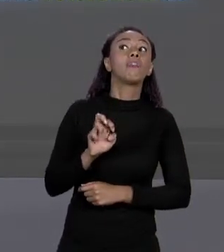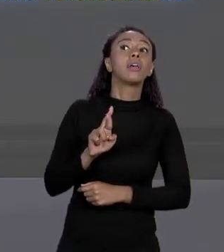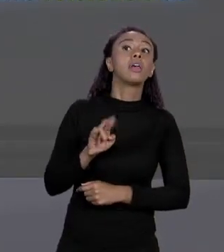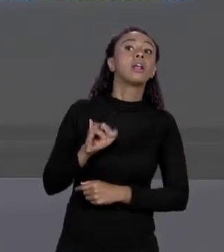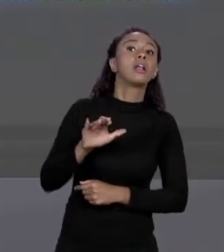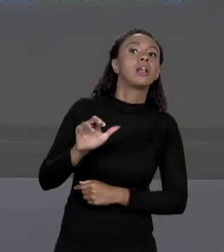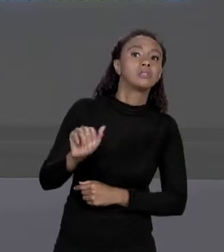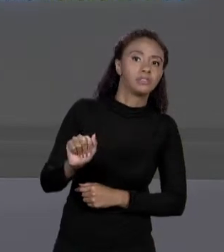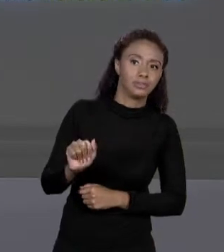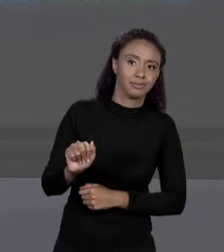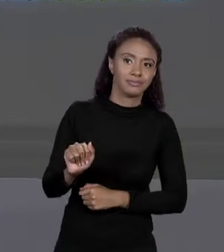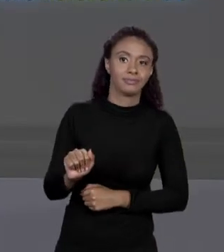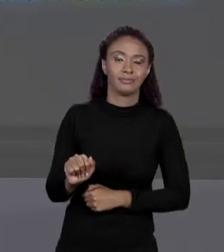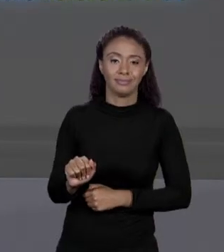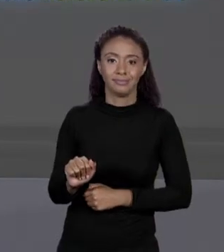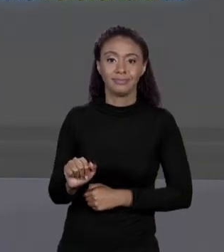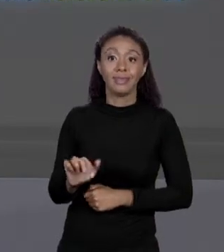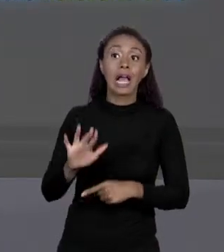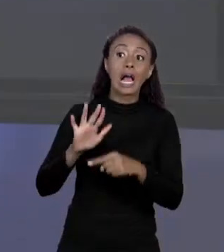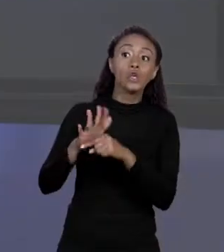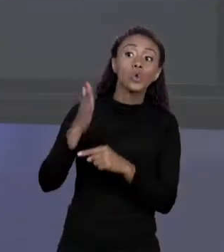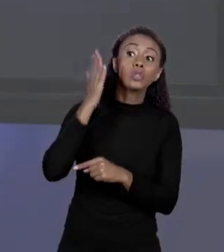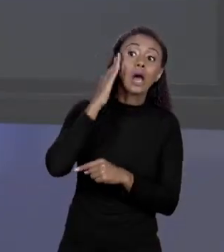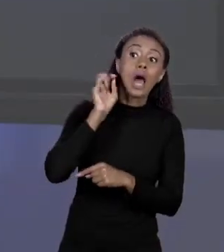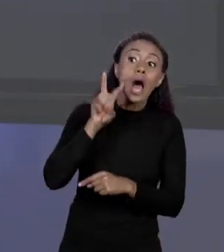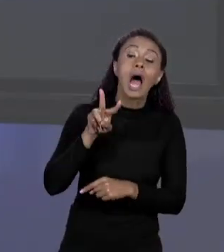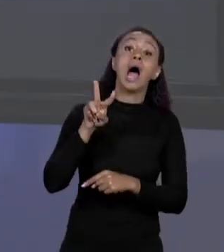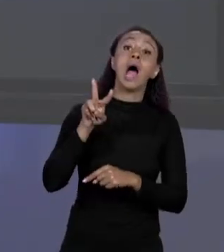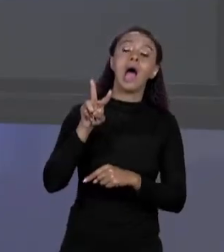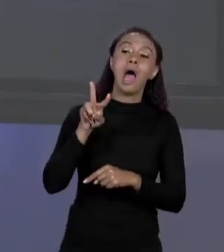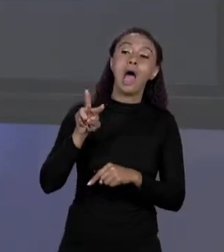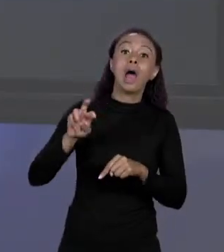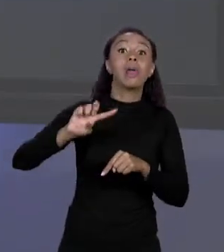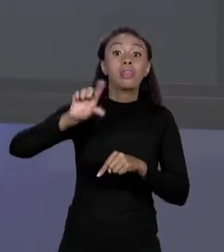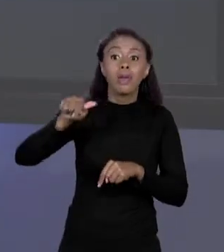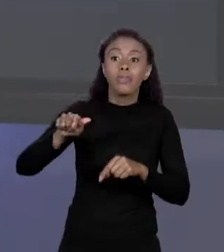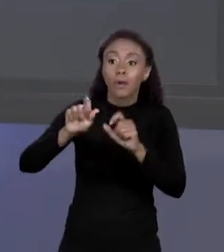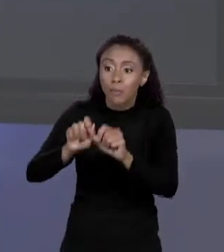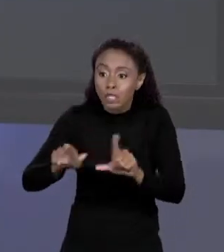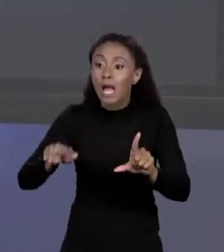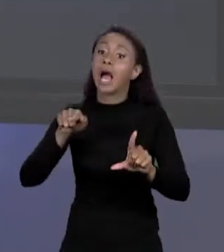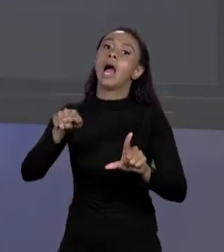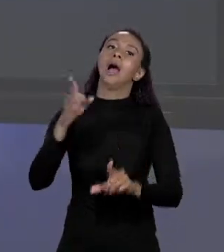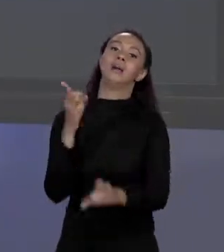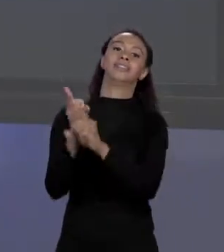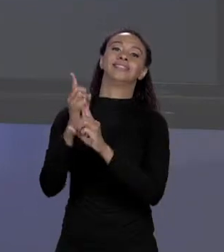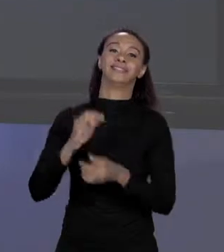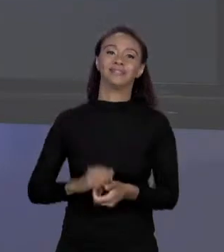ESSA É A NOMENCLATURA. QUANDO TEMOS "DOUBLE" PREÇO, SINAL DE